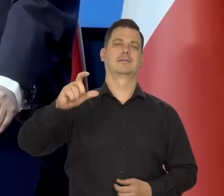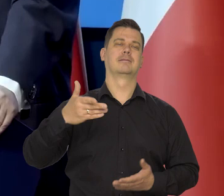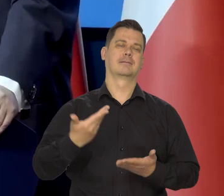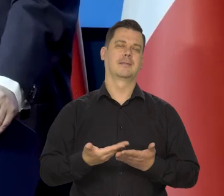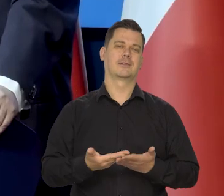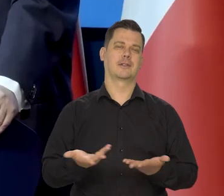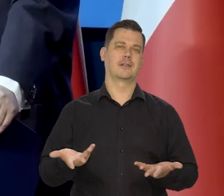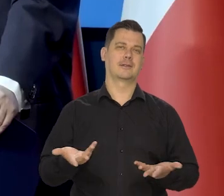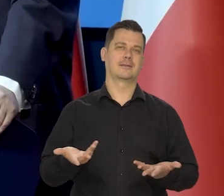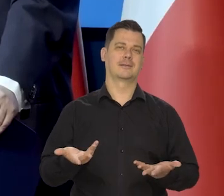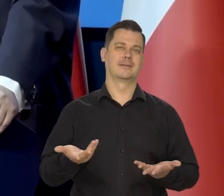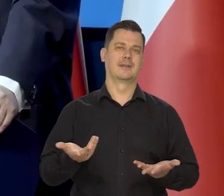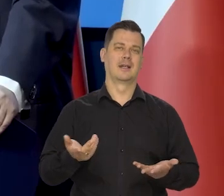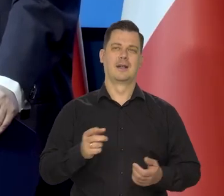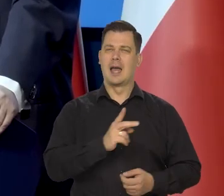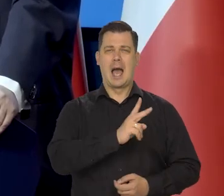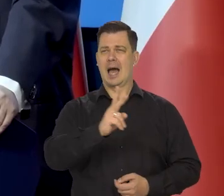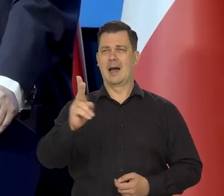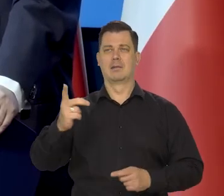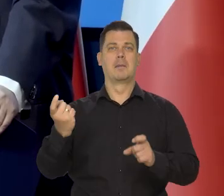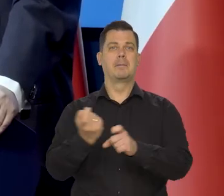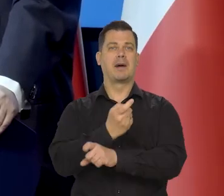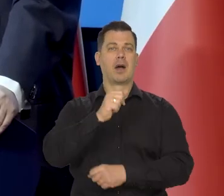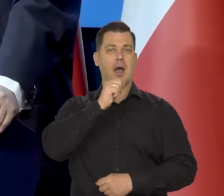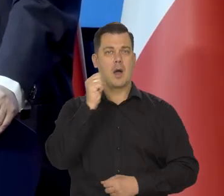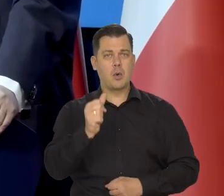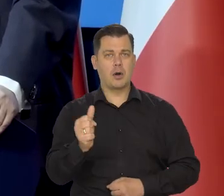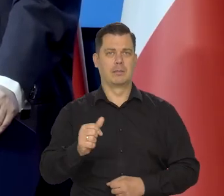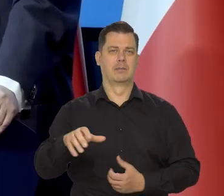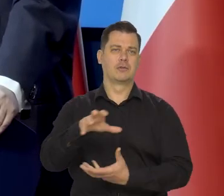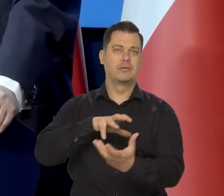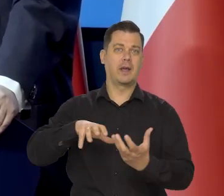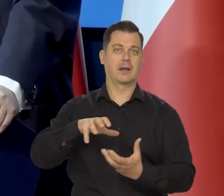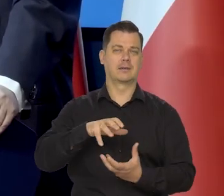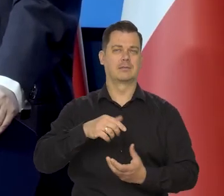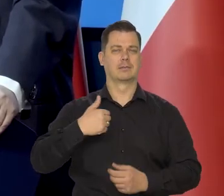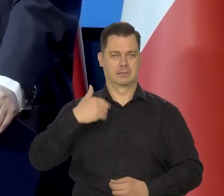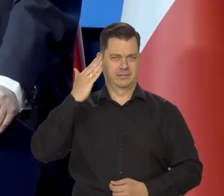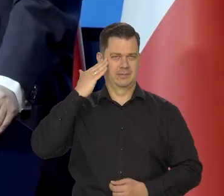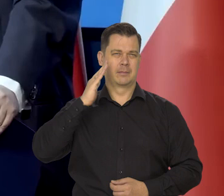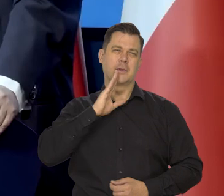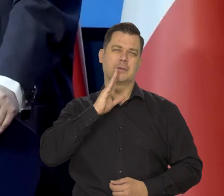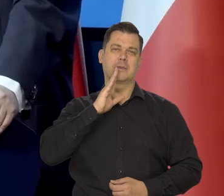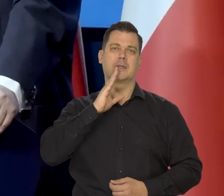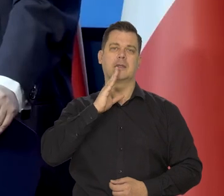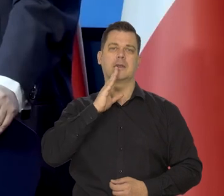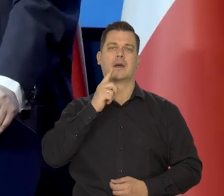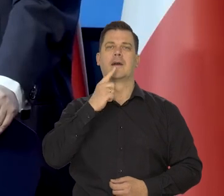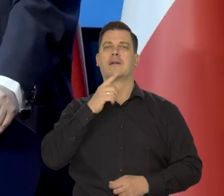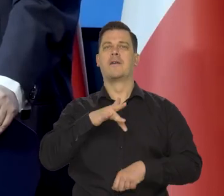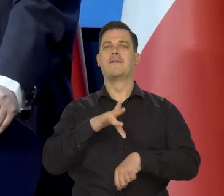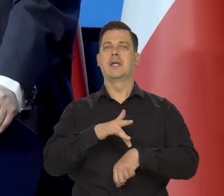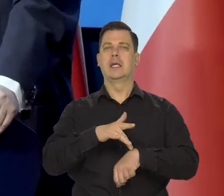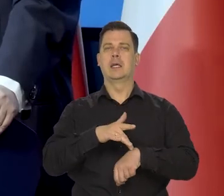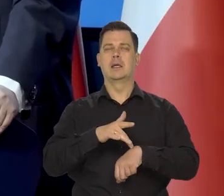W każdym... Wielu krajach europejskich i światowych przyjmuje się coś w rodzaju jakiegoś wskaźnika inflacyjnego,